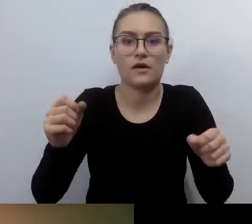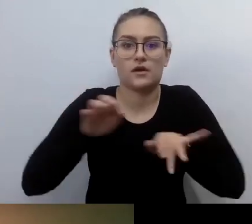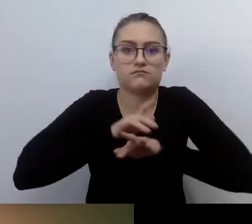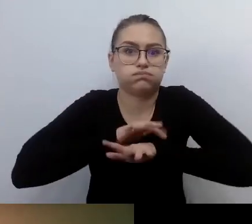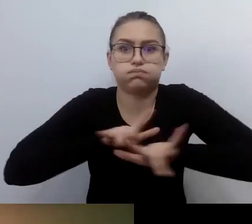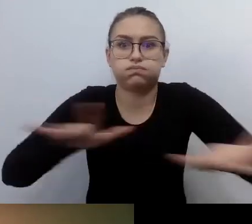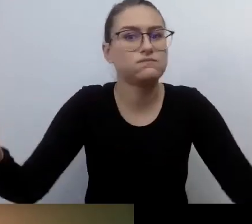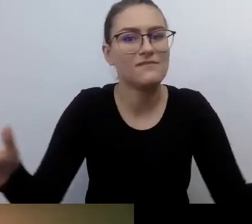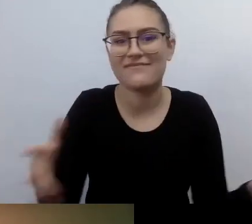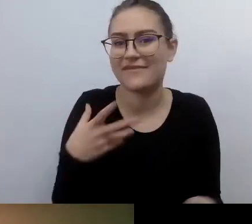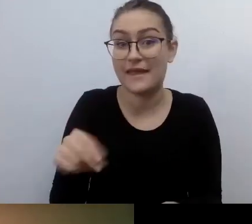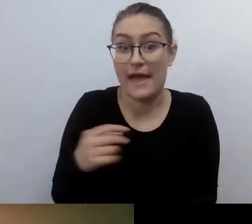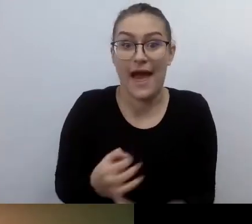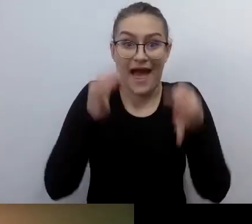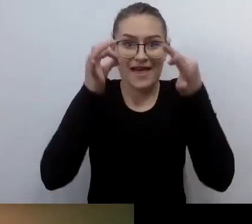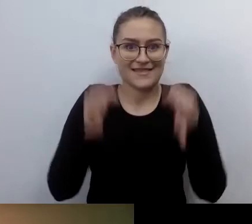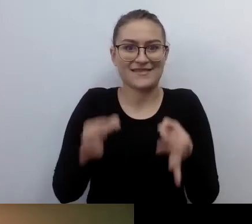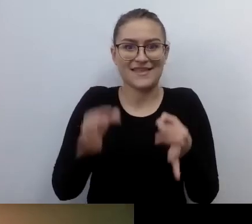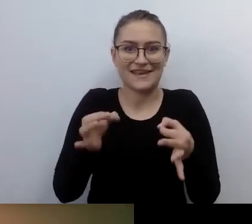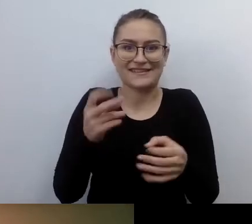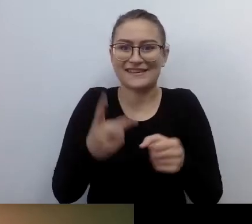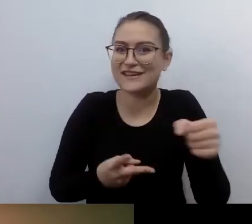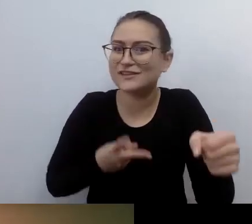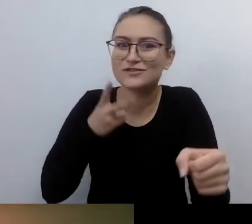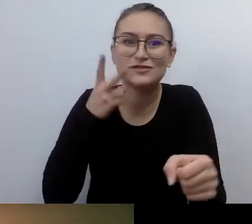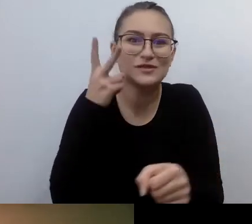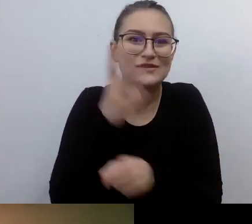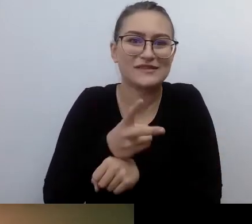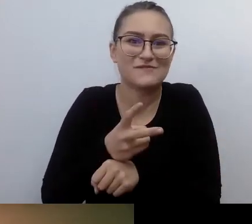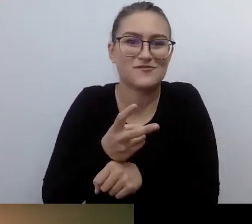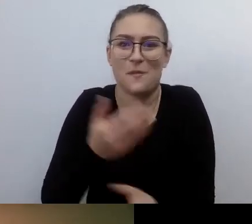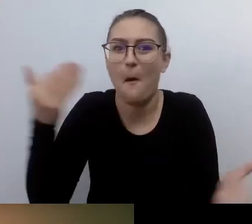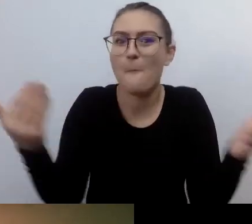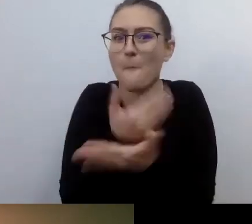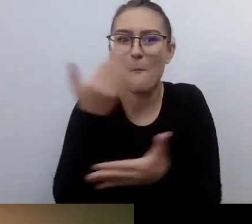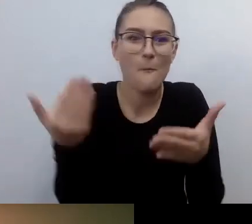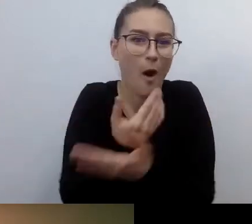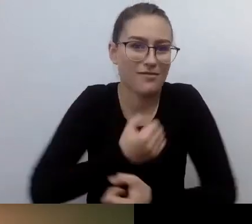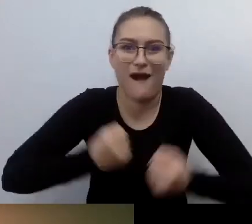Ja też nie lubię angielszczyzny. Nie no, żartuję. Mamy boom dostępnościowy. Mówi się dużo.